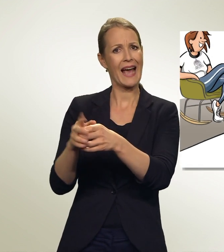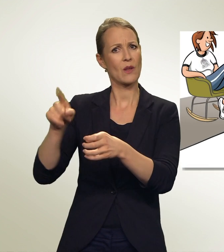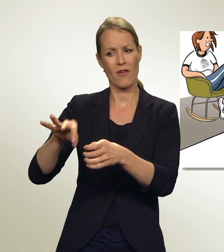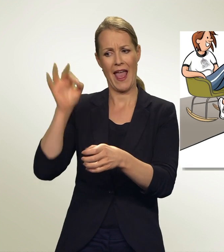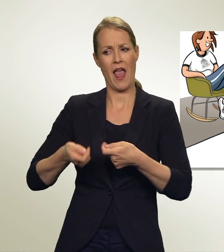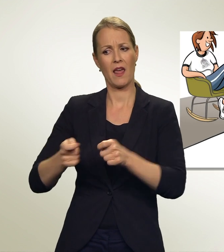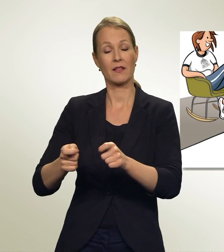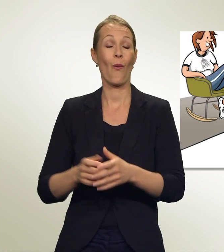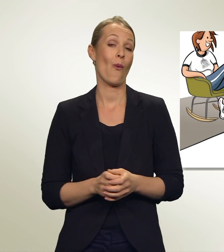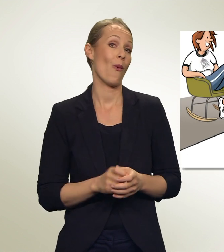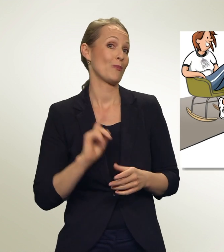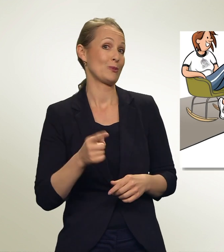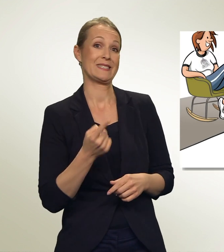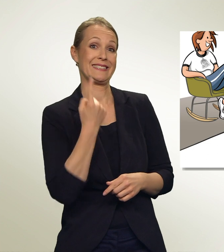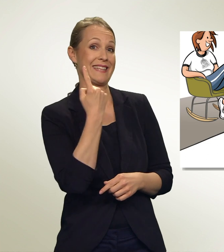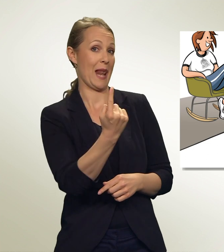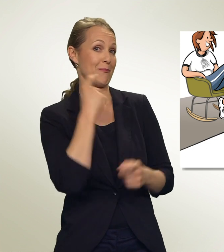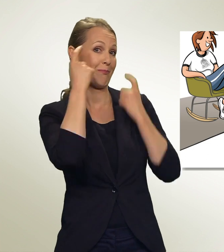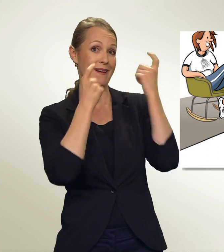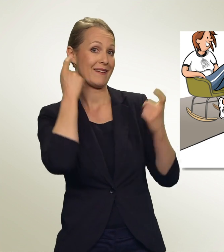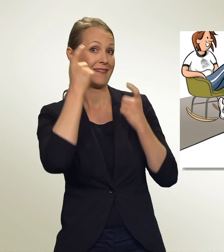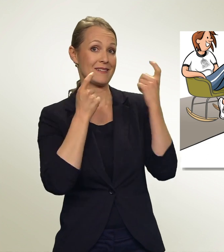Das musst DU selbst herausfinden. Informiere Dich!